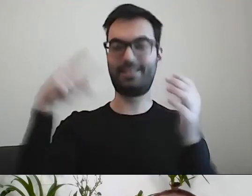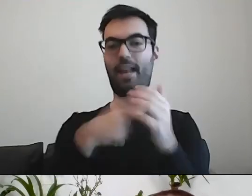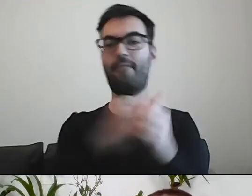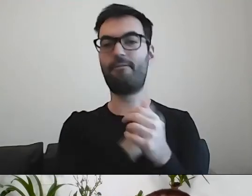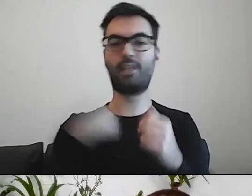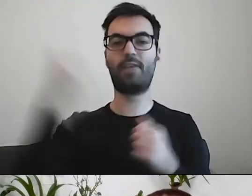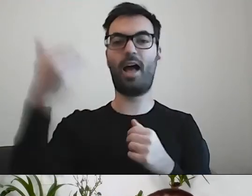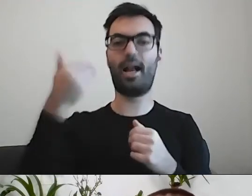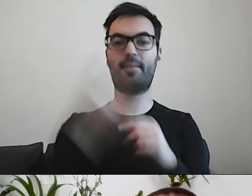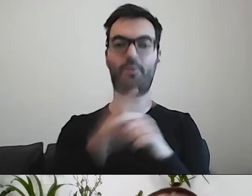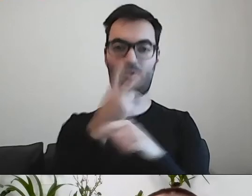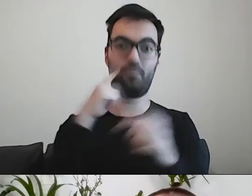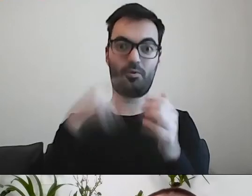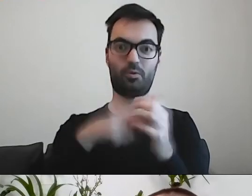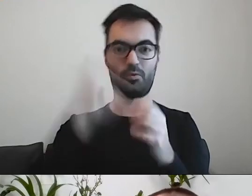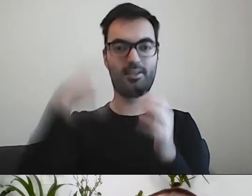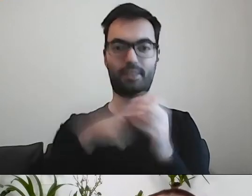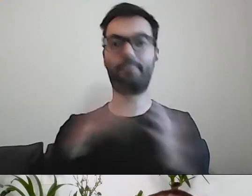To ruszamy z ćwiczeniem?